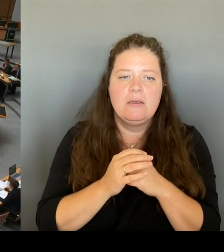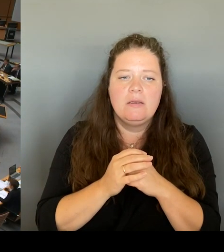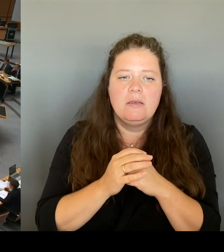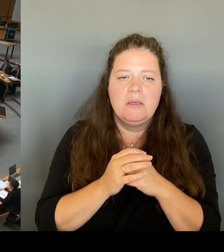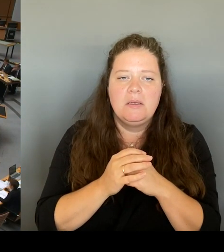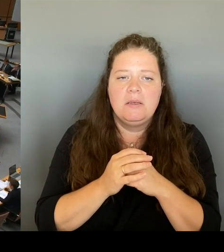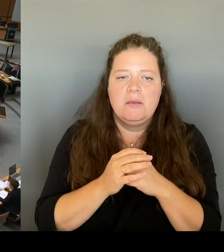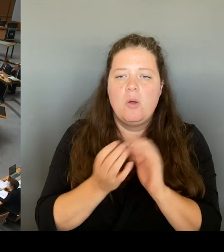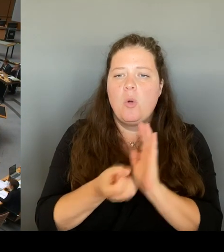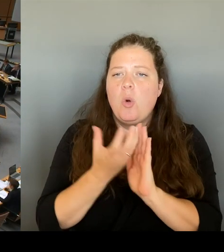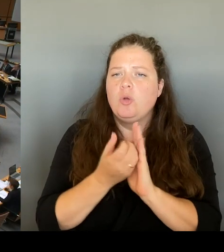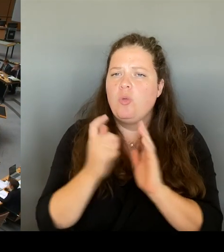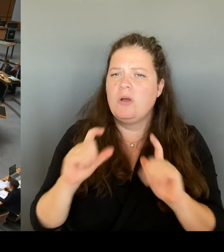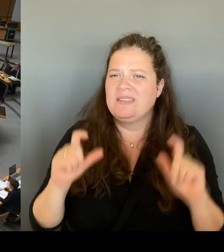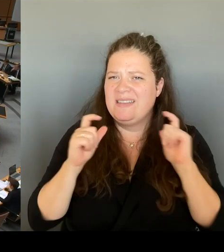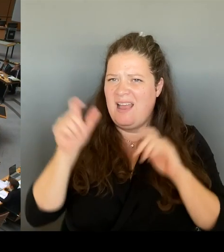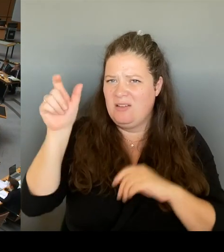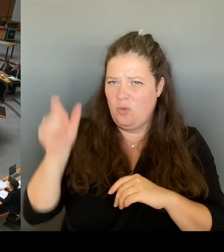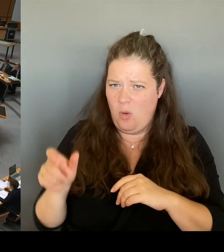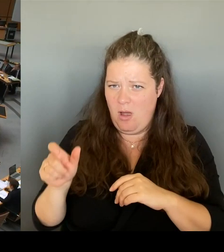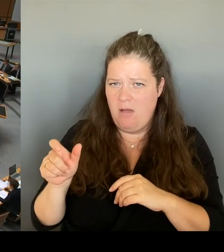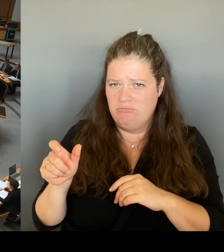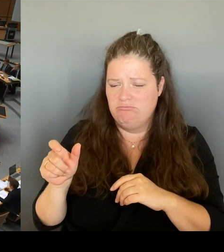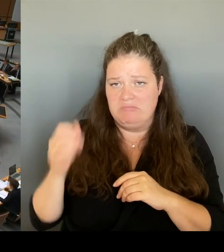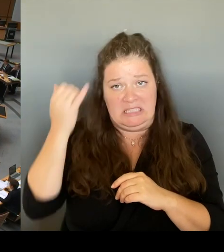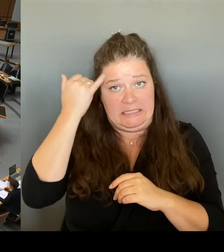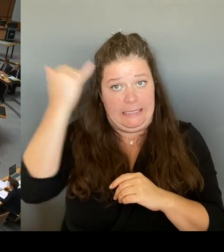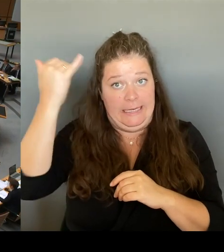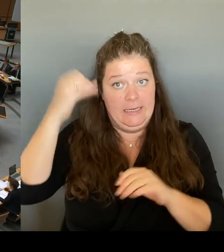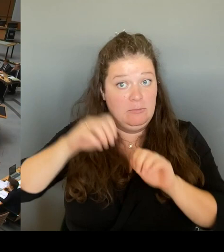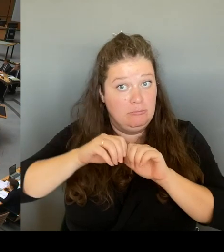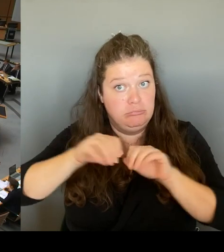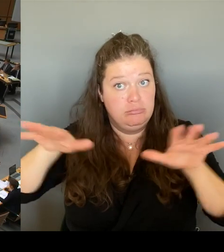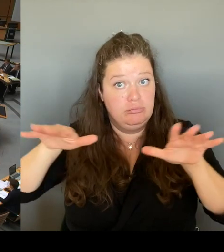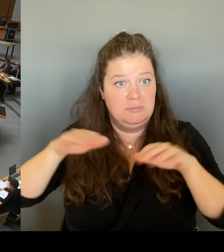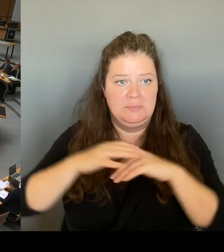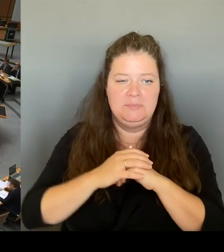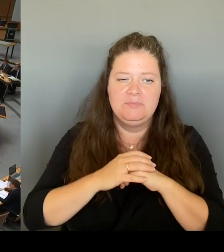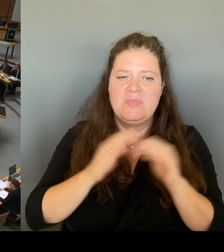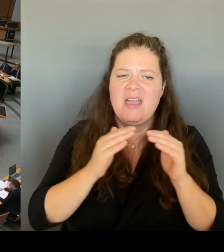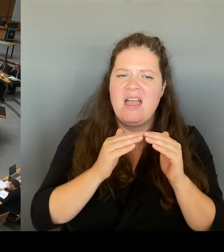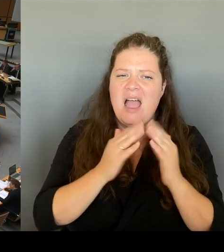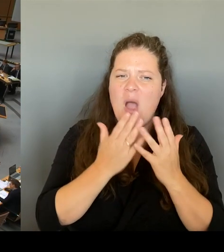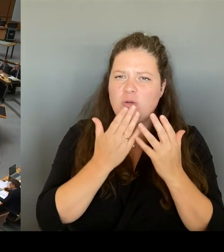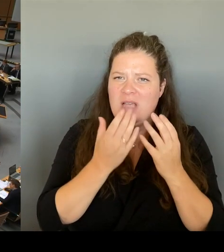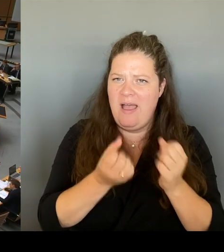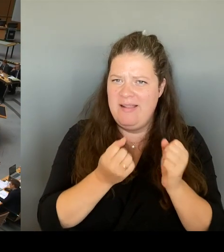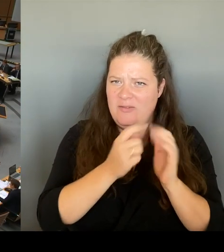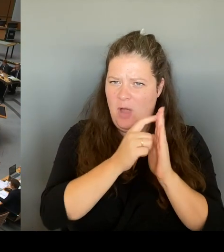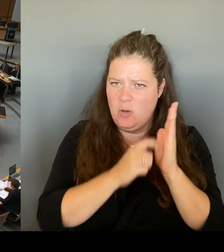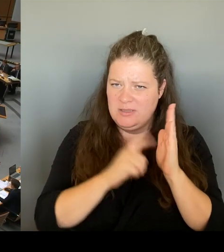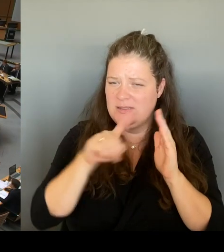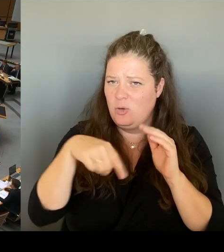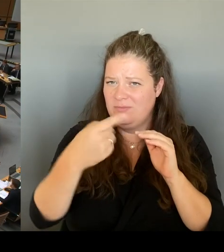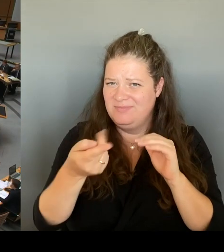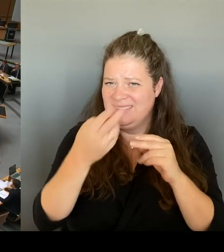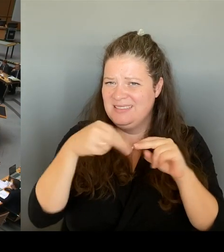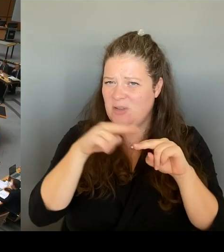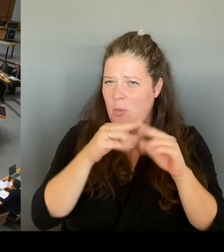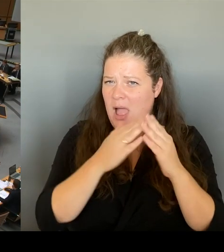mäßigen Voraussetzungen im kommenden Doppelhaushalt beabsichtigen Sie denn unterzubringen? damit dieses Vorhaben auch verwirklicht werden kann. (Rednerwechsel)